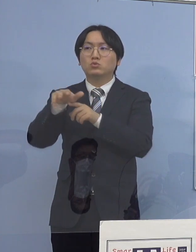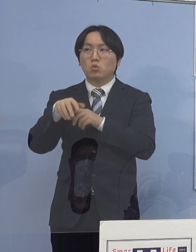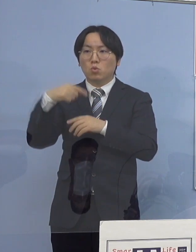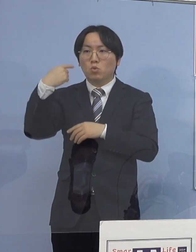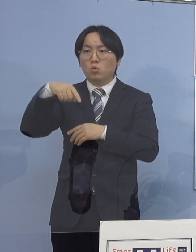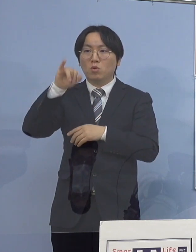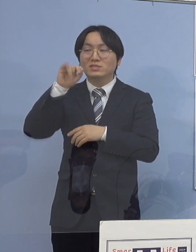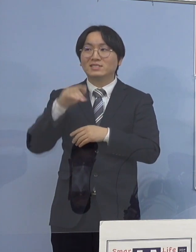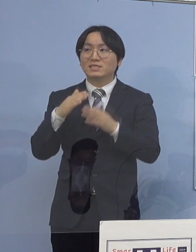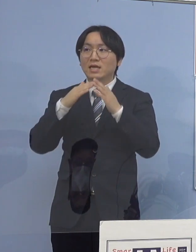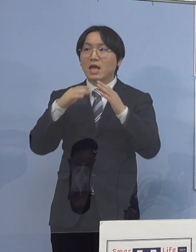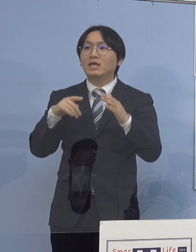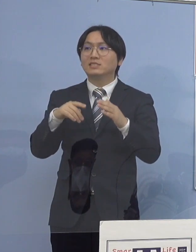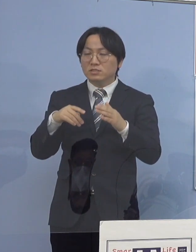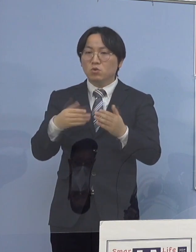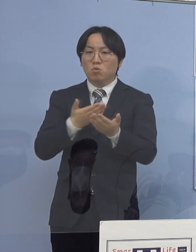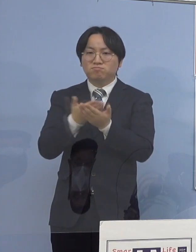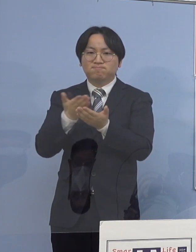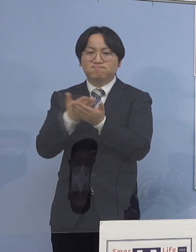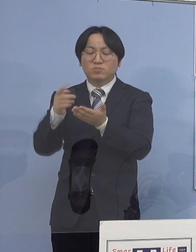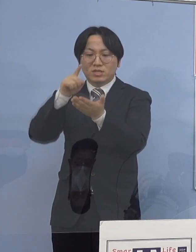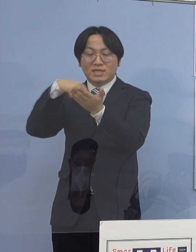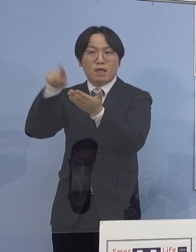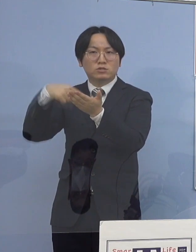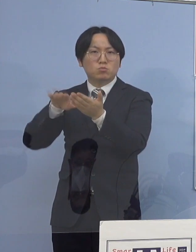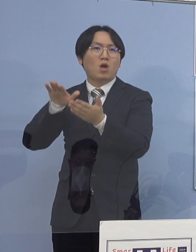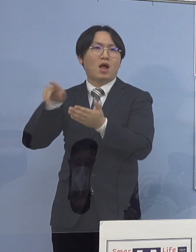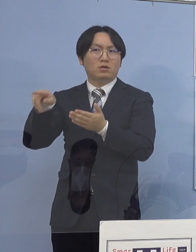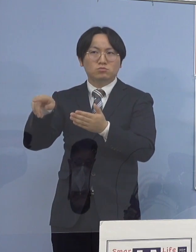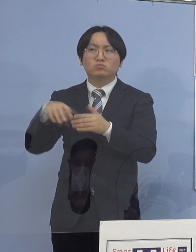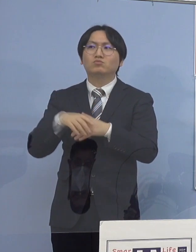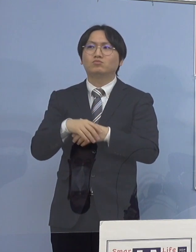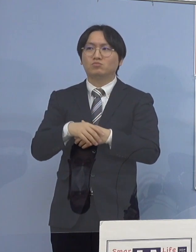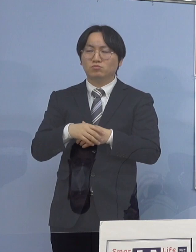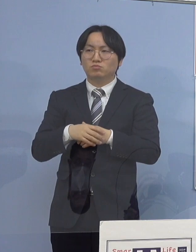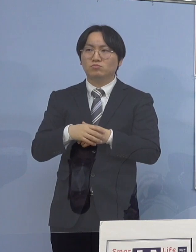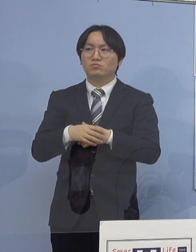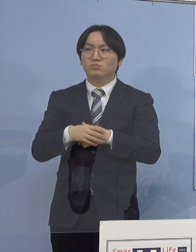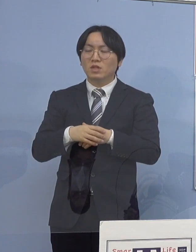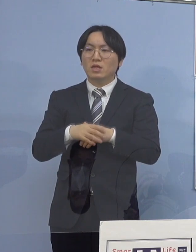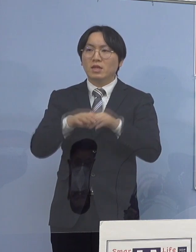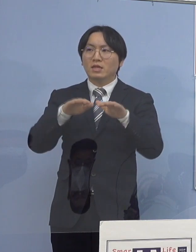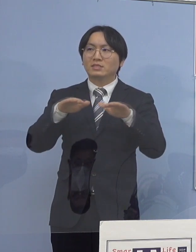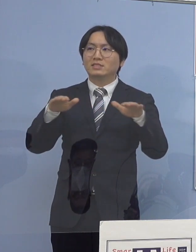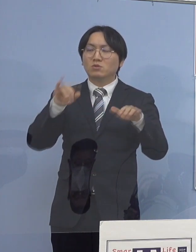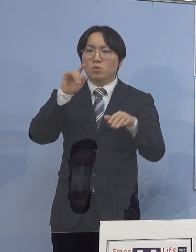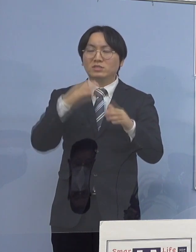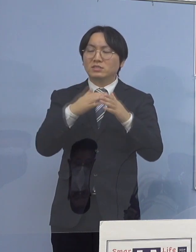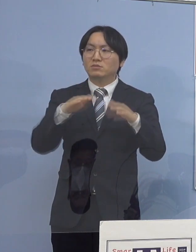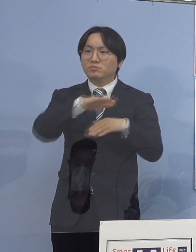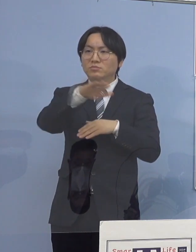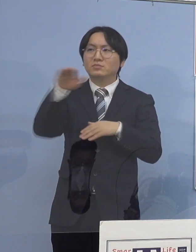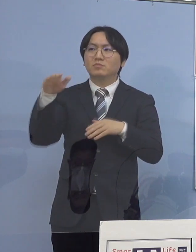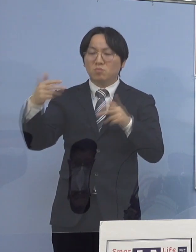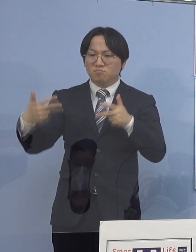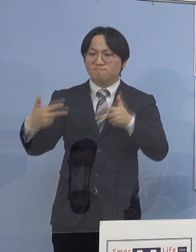また児童等利用施設の皆さん方にも これはWEBで会議をして そうした点についての 注意をさせていただいたと